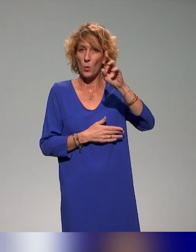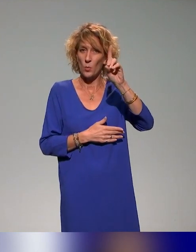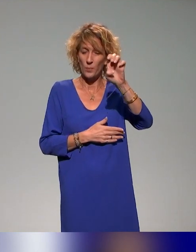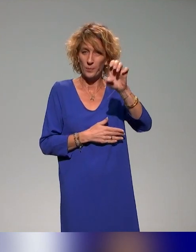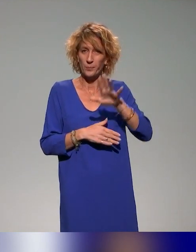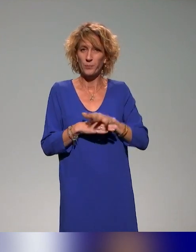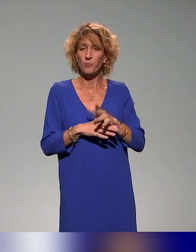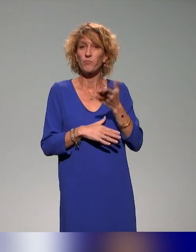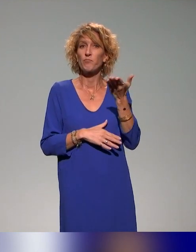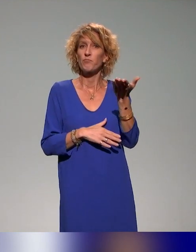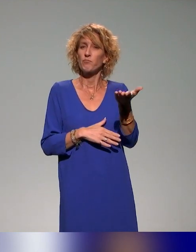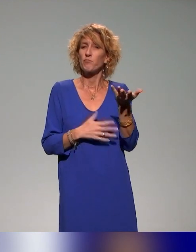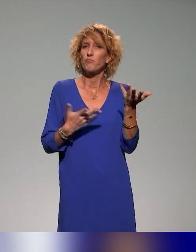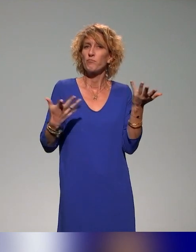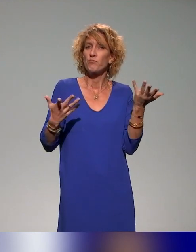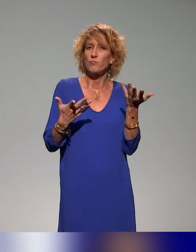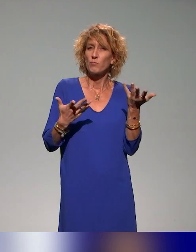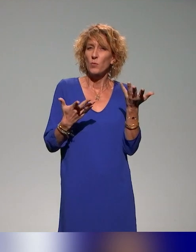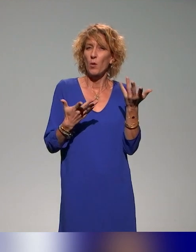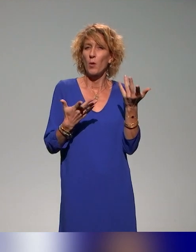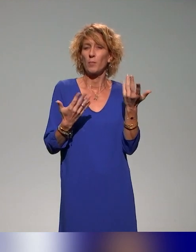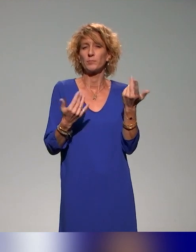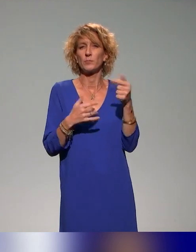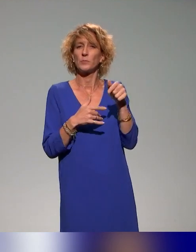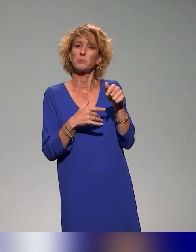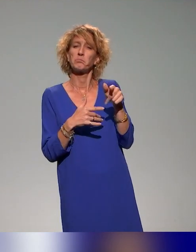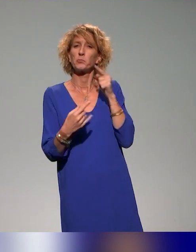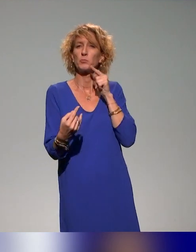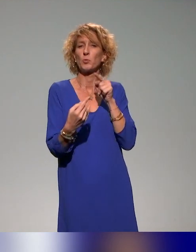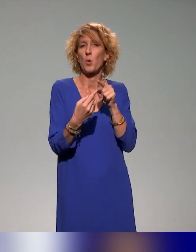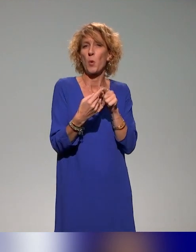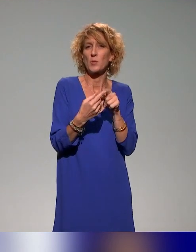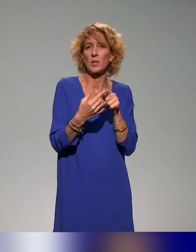C'est un projet qui recense les différentes initiatives dans